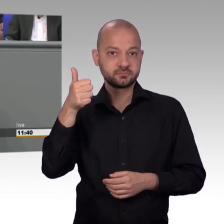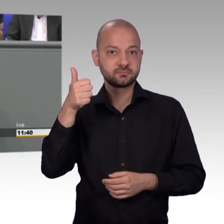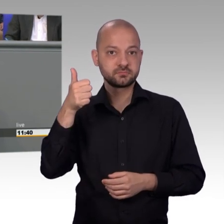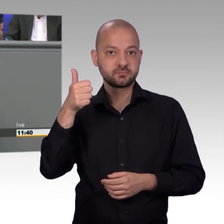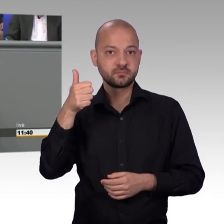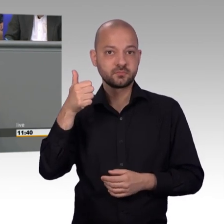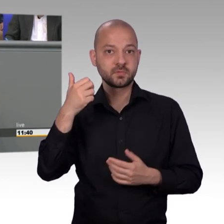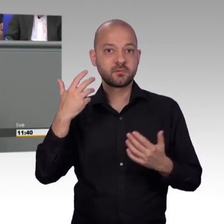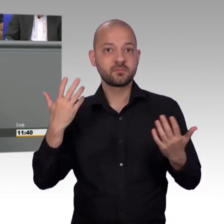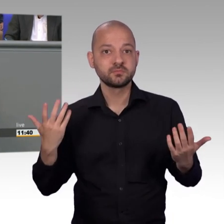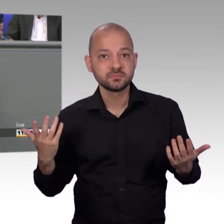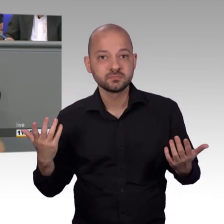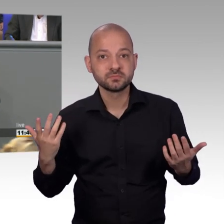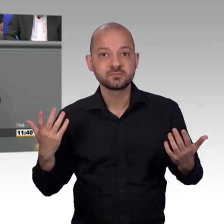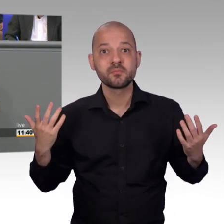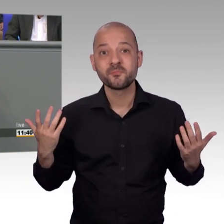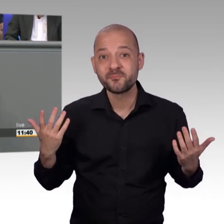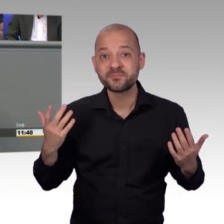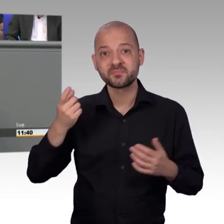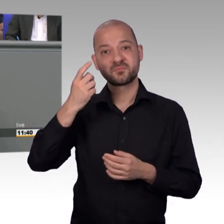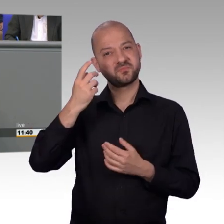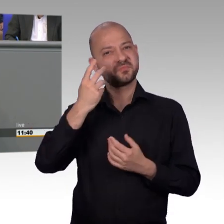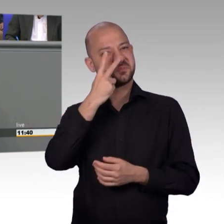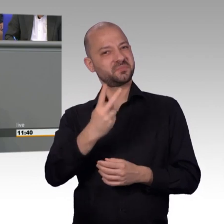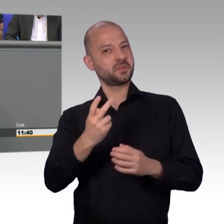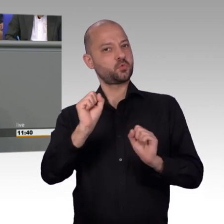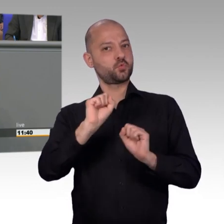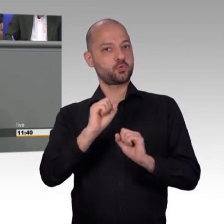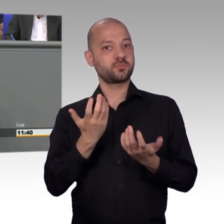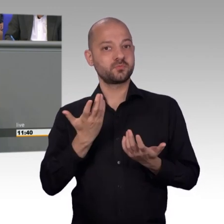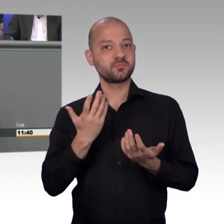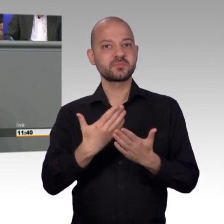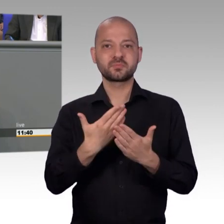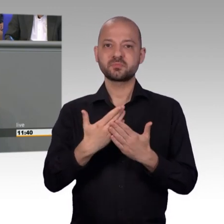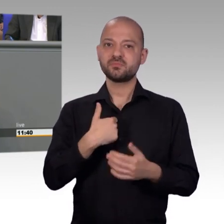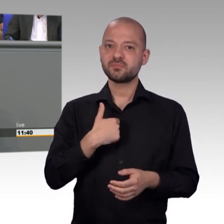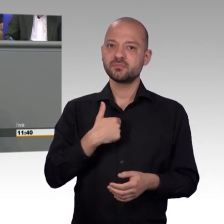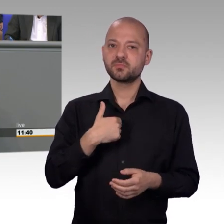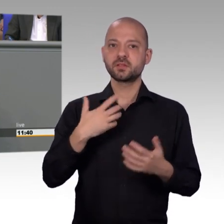Rettungsgassen auf deutschen Straßen, insbesondere auch auf Autobahnen und ich bin selbst Mitglied einer Freiwilligen Feuerwehr